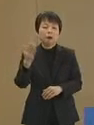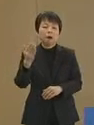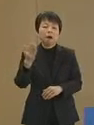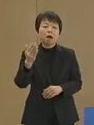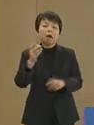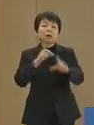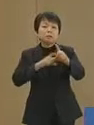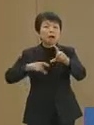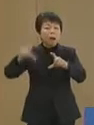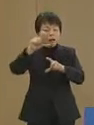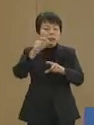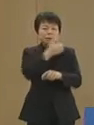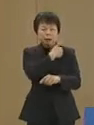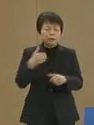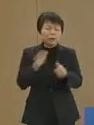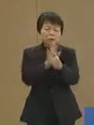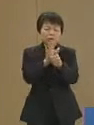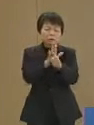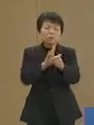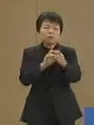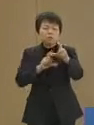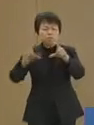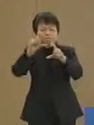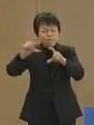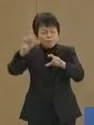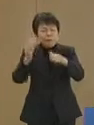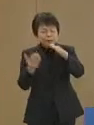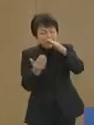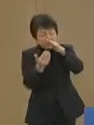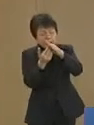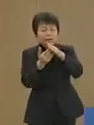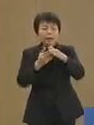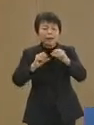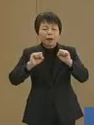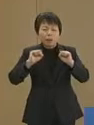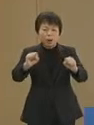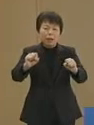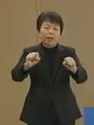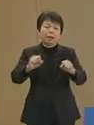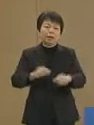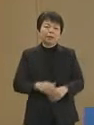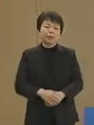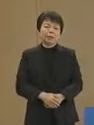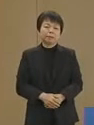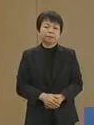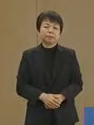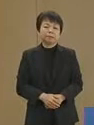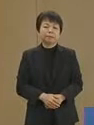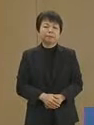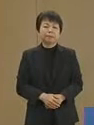さらにできうることを 最大限行ってまいります